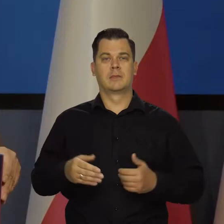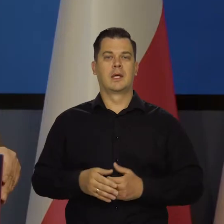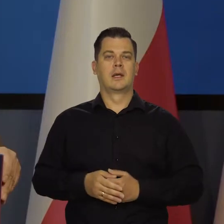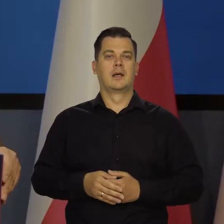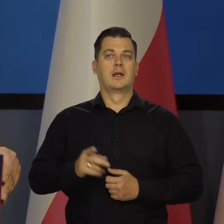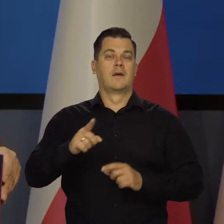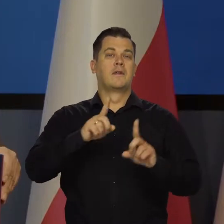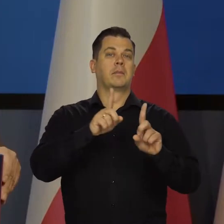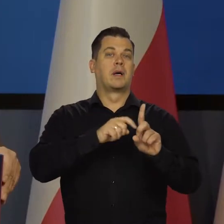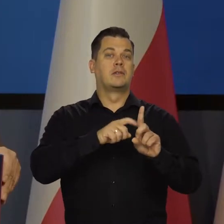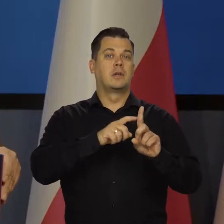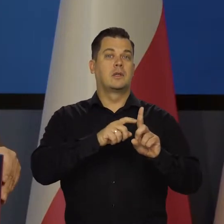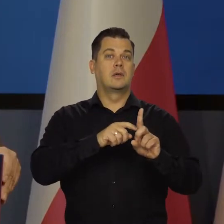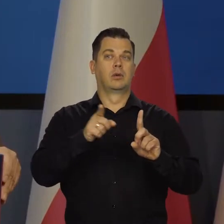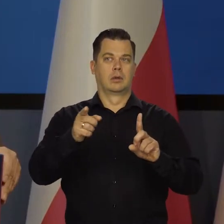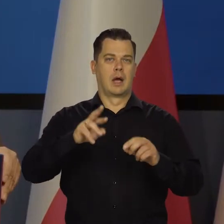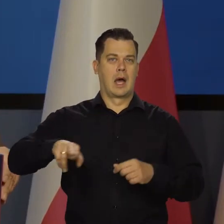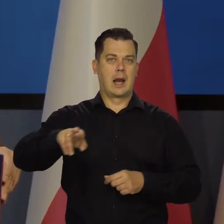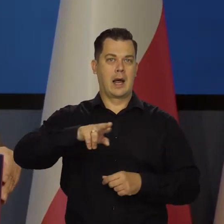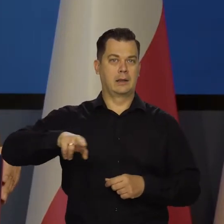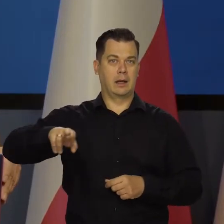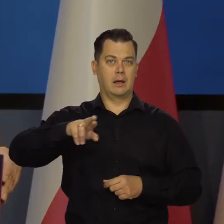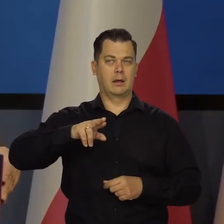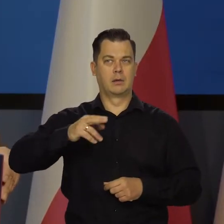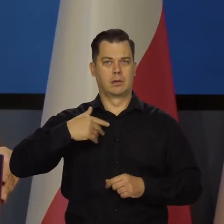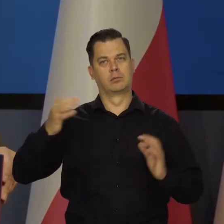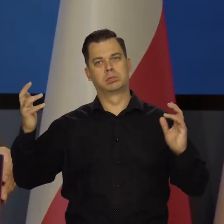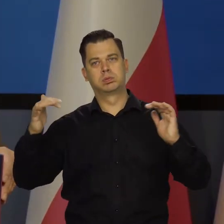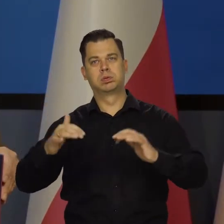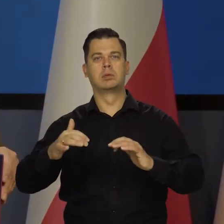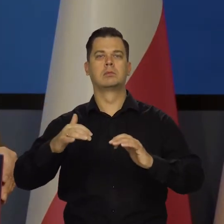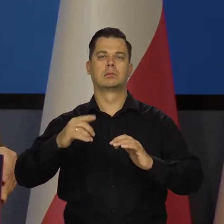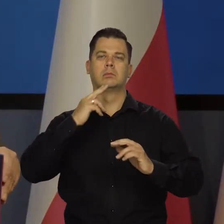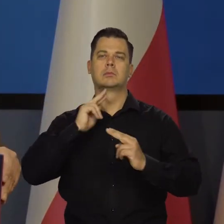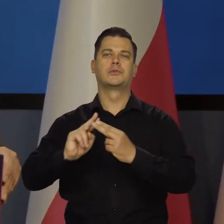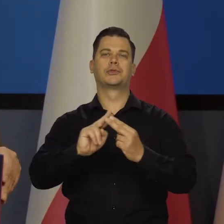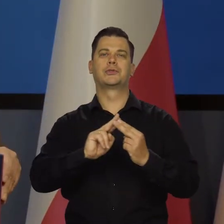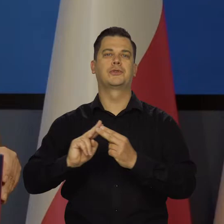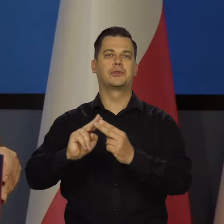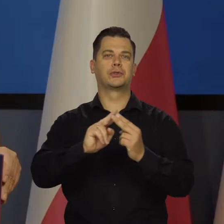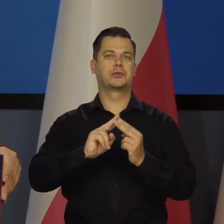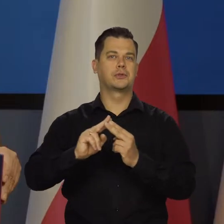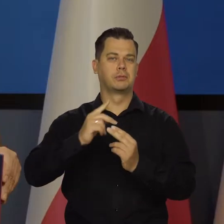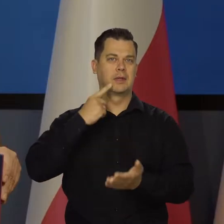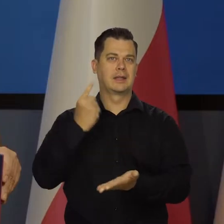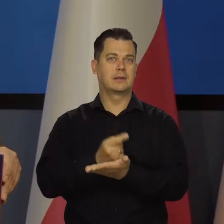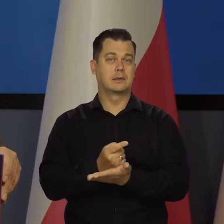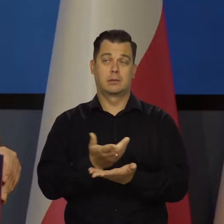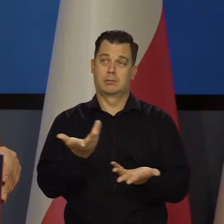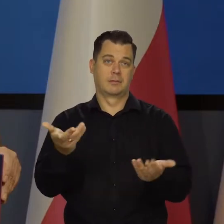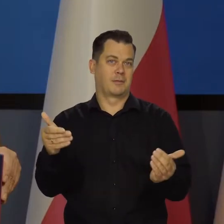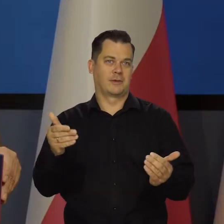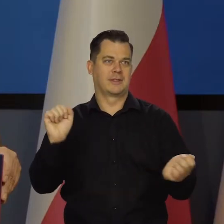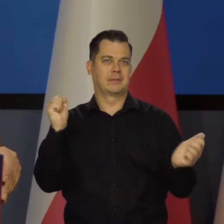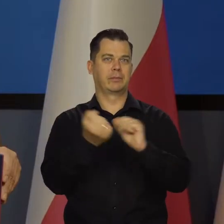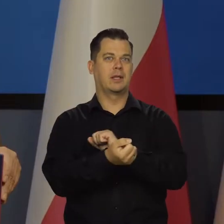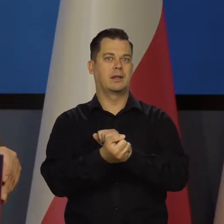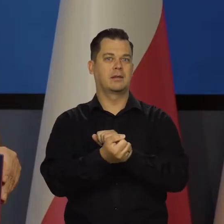że w październiku się zbierze Rada i podejmie taką albo inną decyzję wynikającą z tego, co się wydarzy we wrześniu,